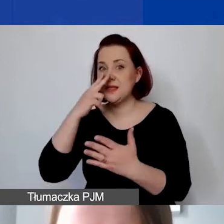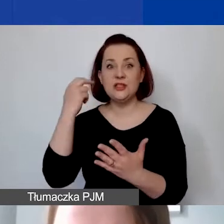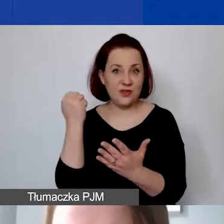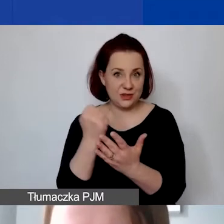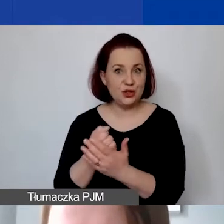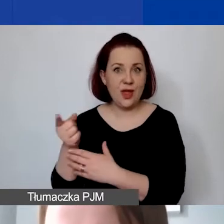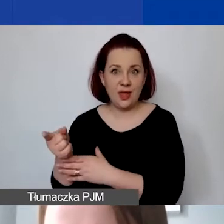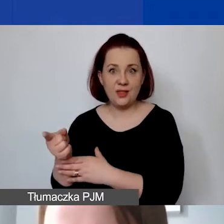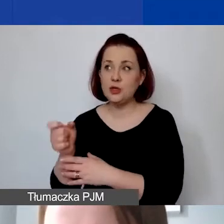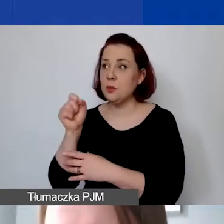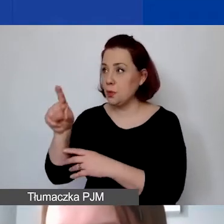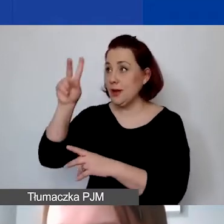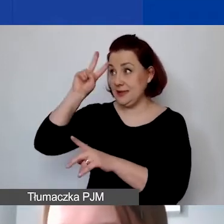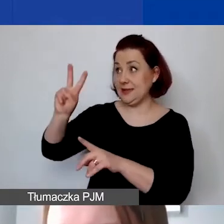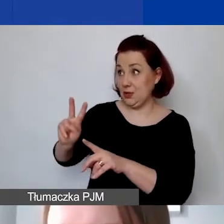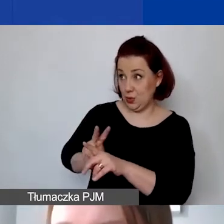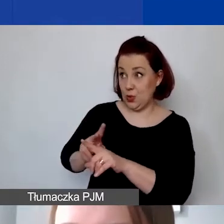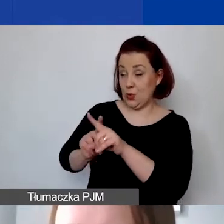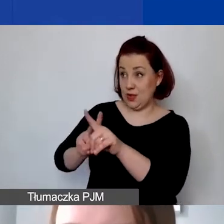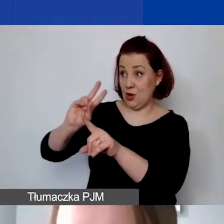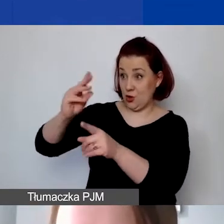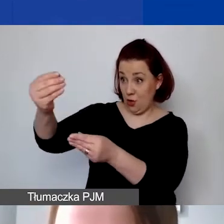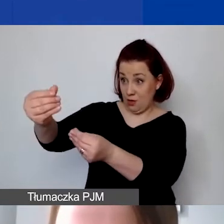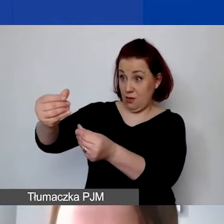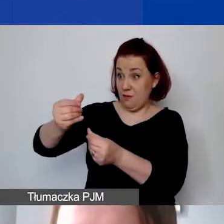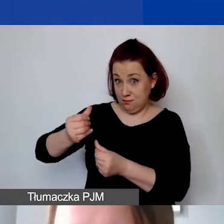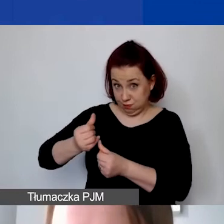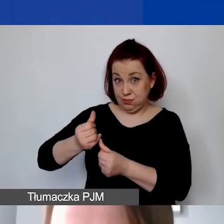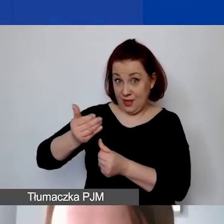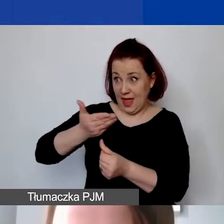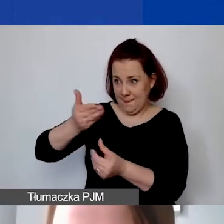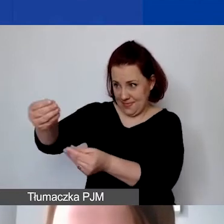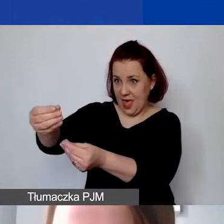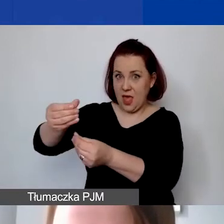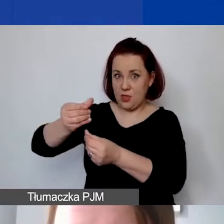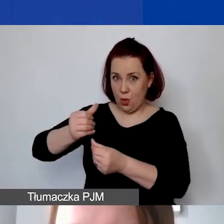że instytucja, która przekazuje państwu środki, od której otrzymali państwo dotację,